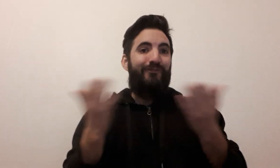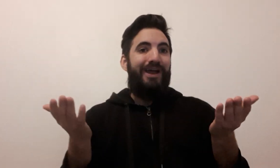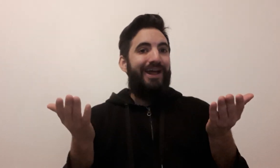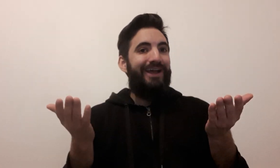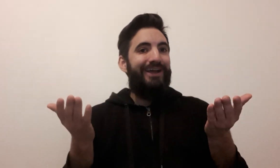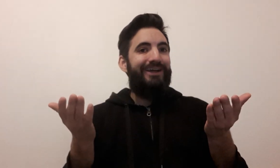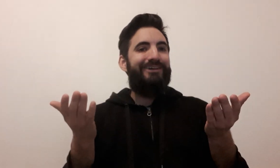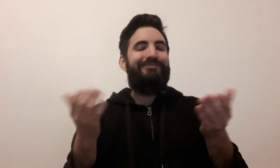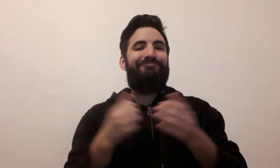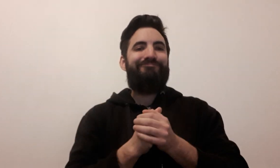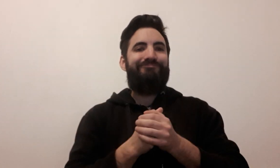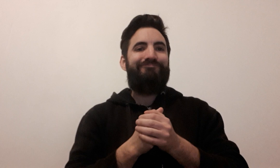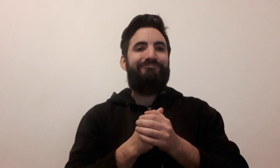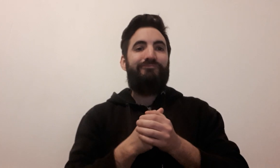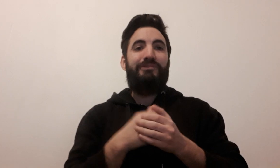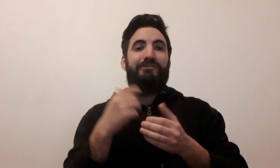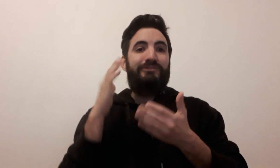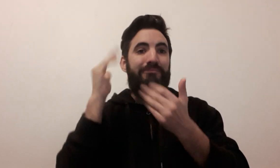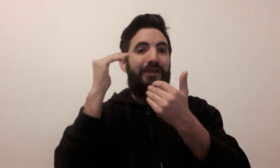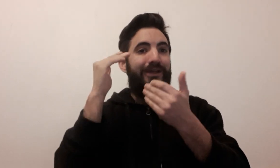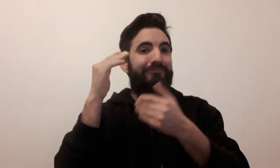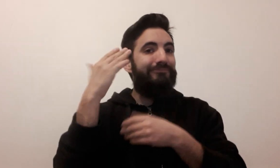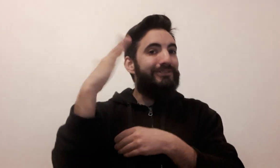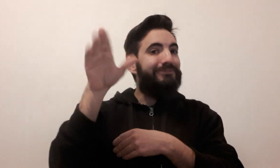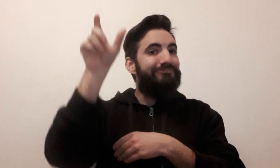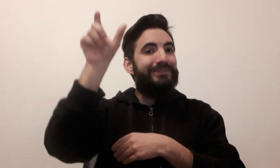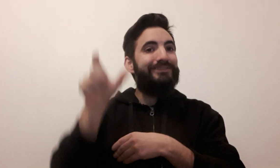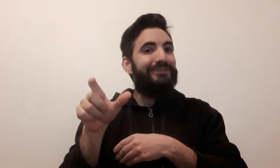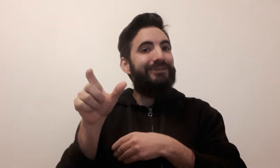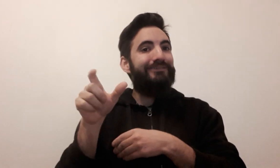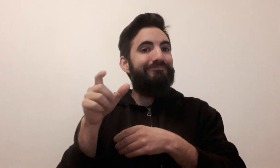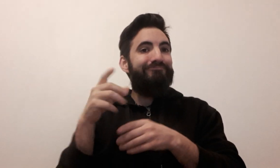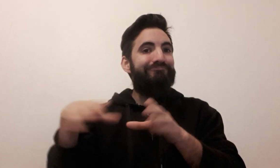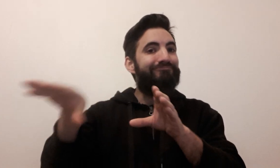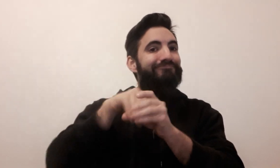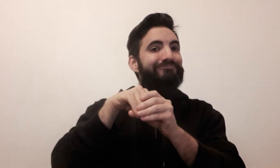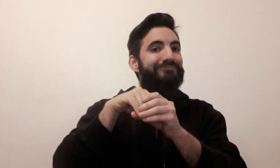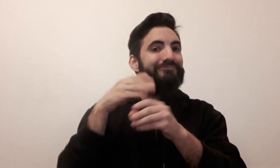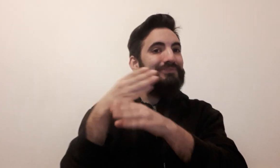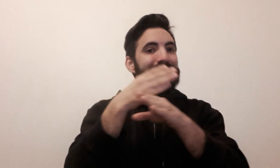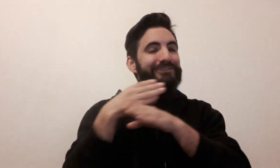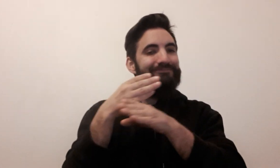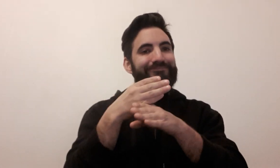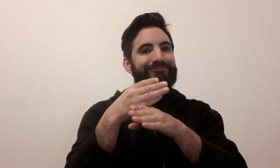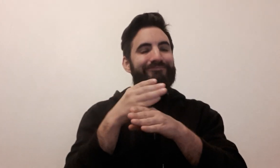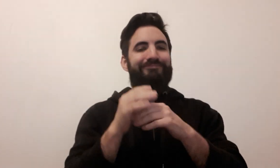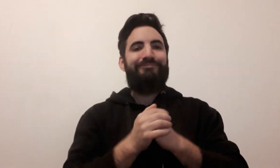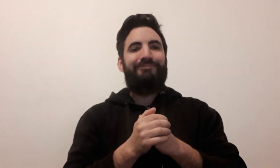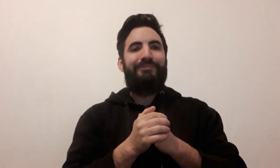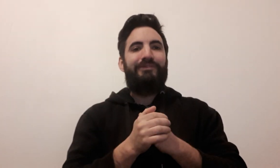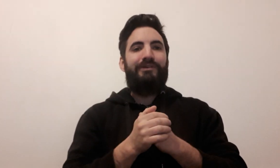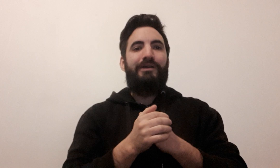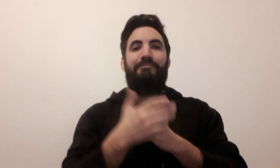Voilà ! N'hésitez pas à participer ou à partager !